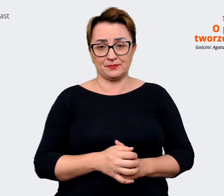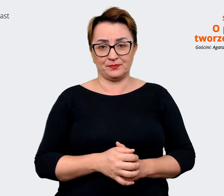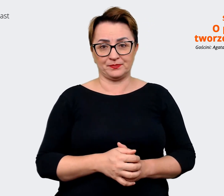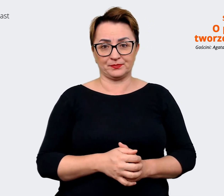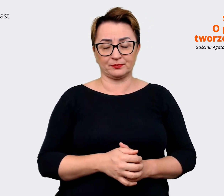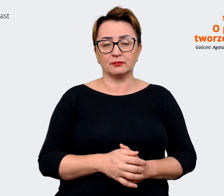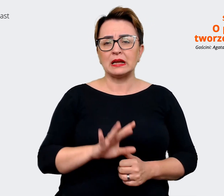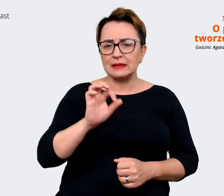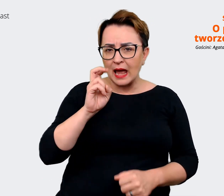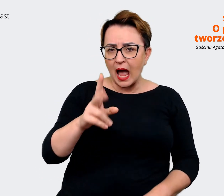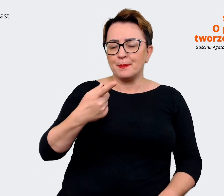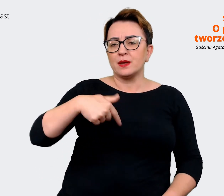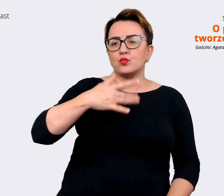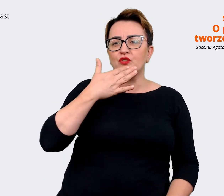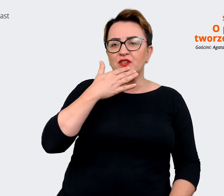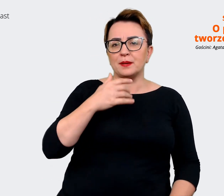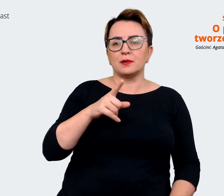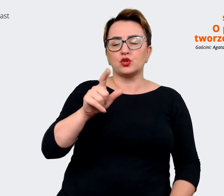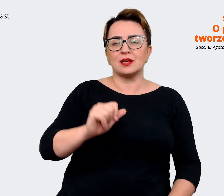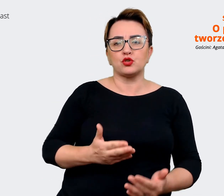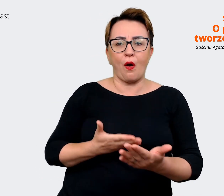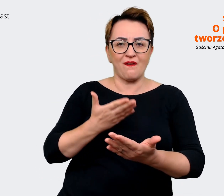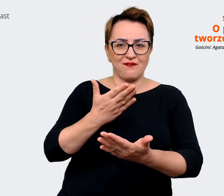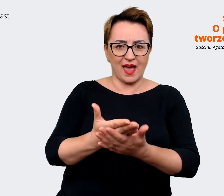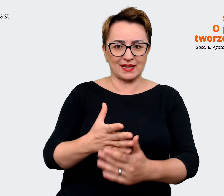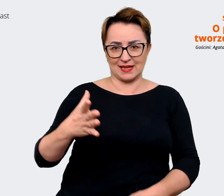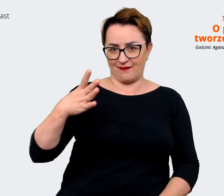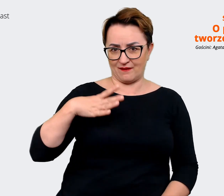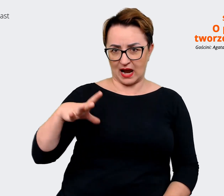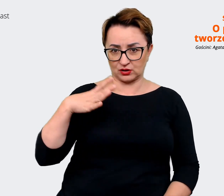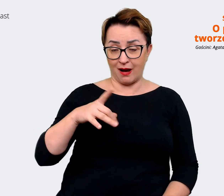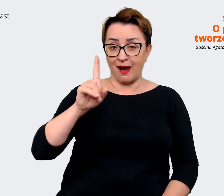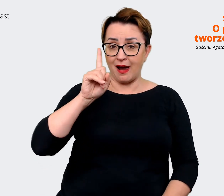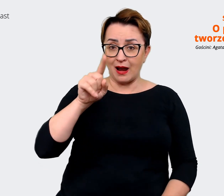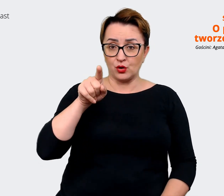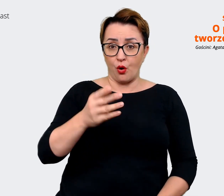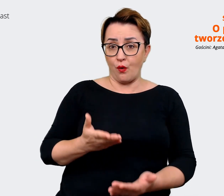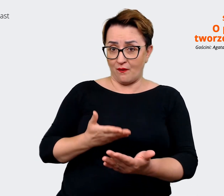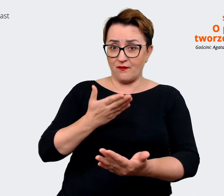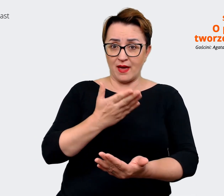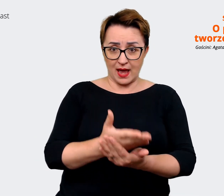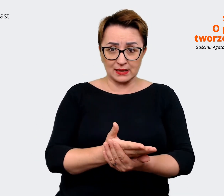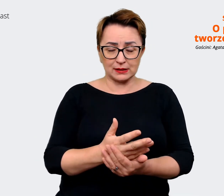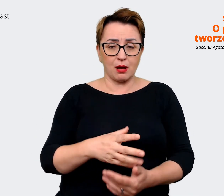Agata: Mówimy o tym, że jest to oferta wartości. Natomiast ona oczywiście może w sobie zawierać